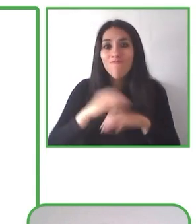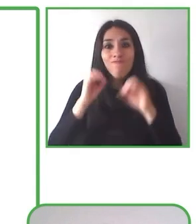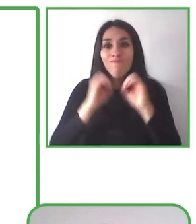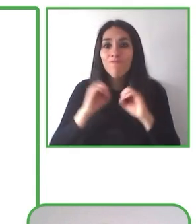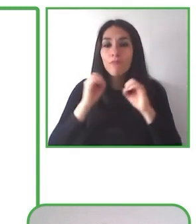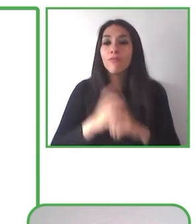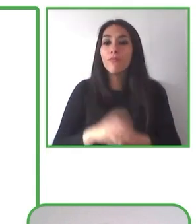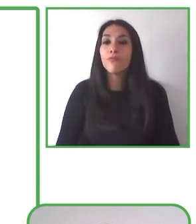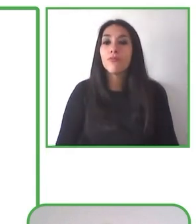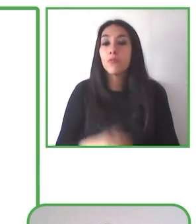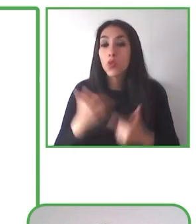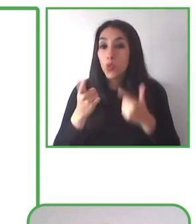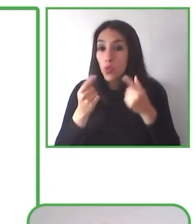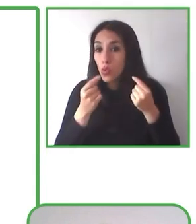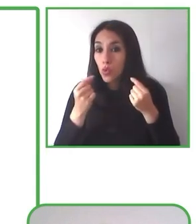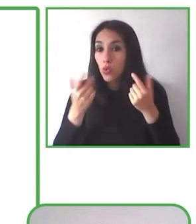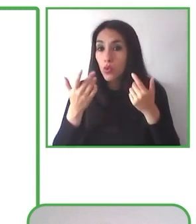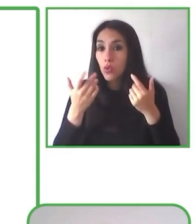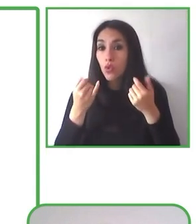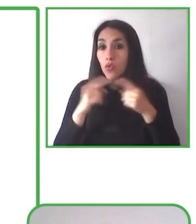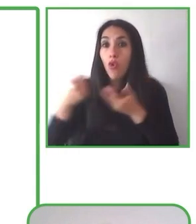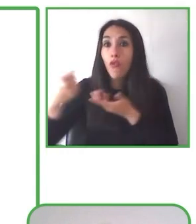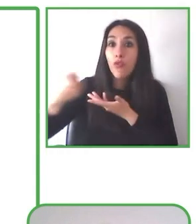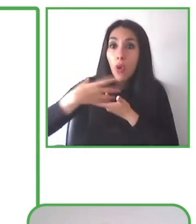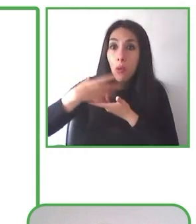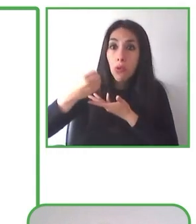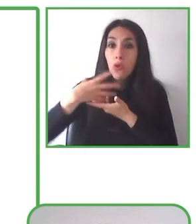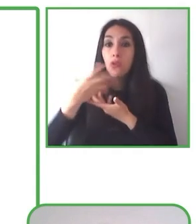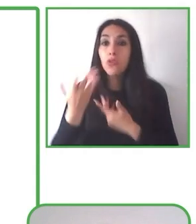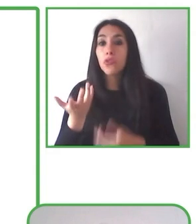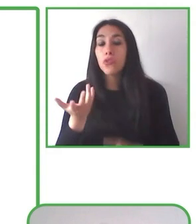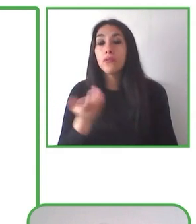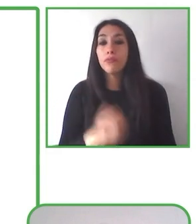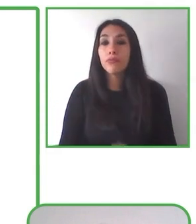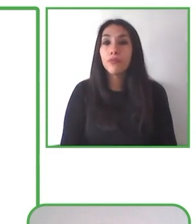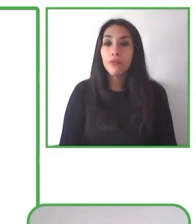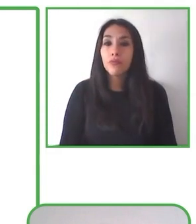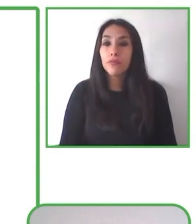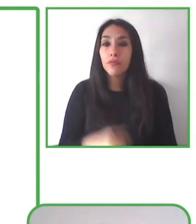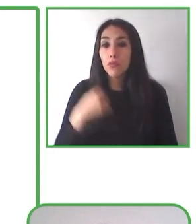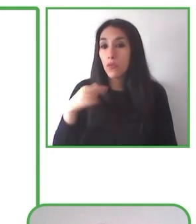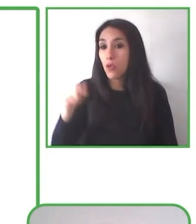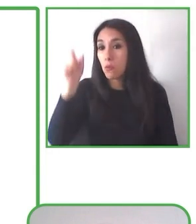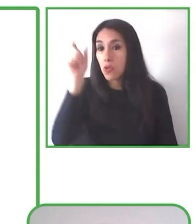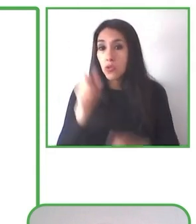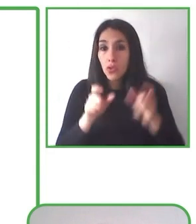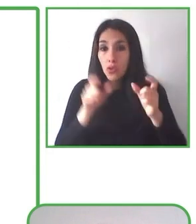barreras, por muy sutiles que sean, para poder derribarlas y para poder justamente